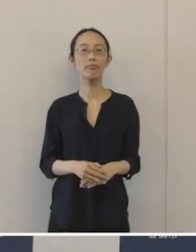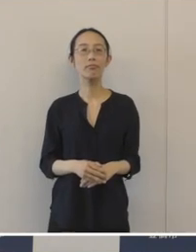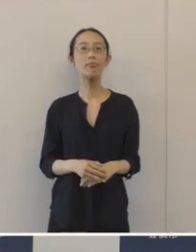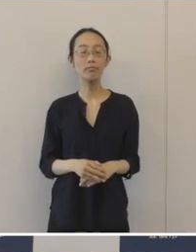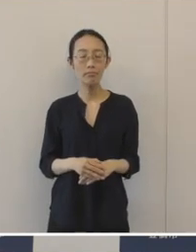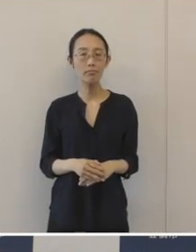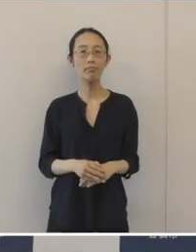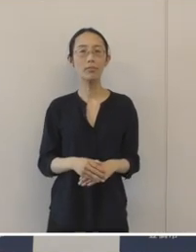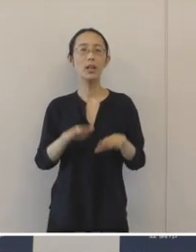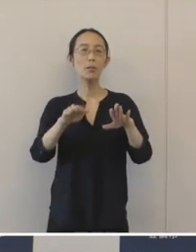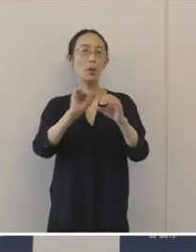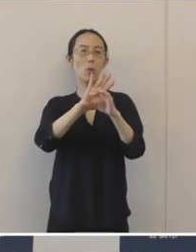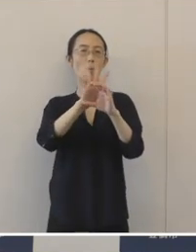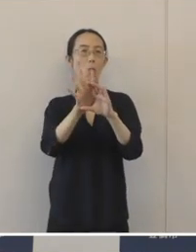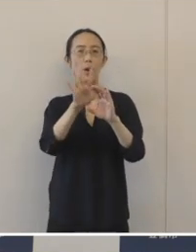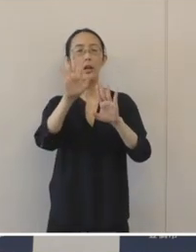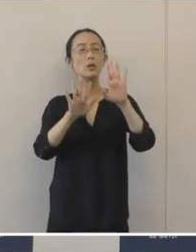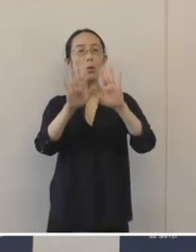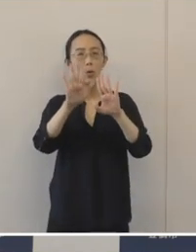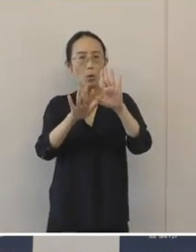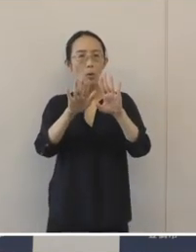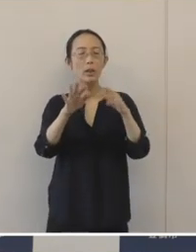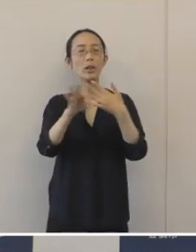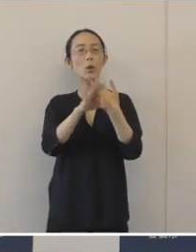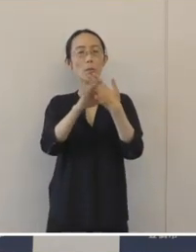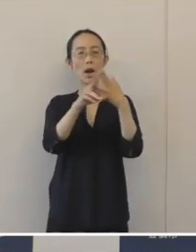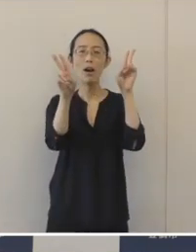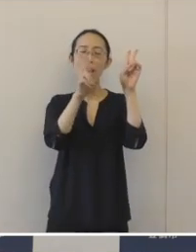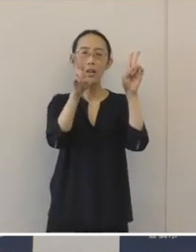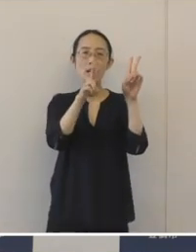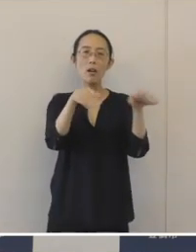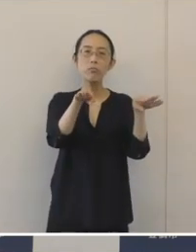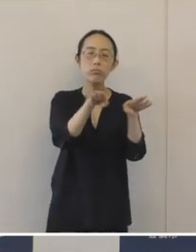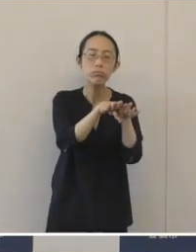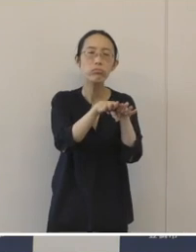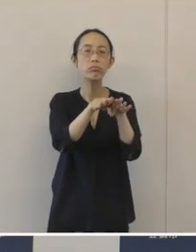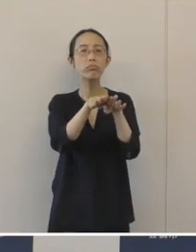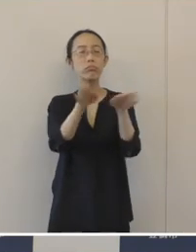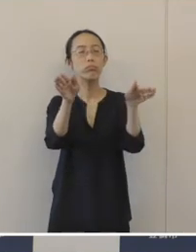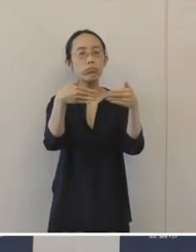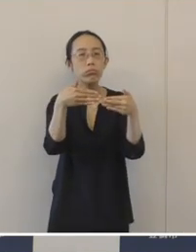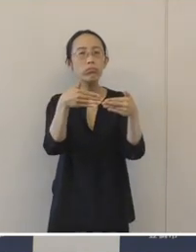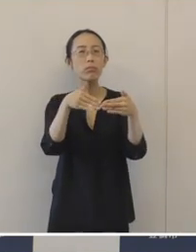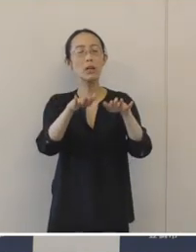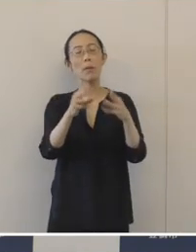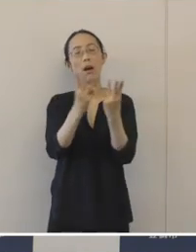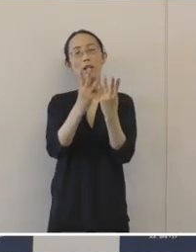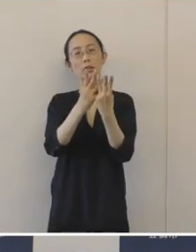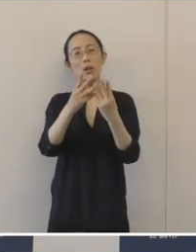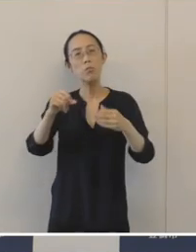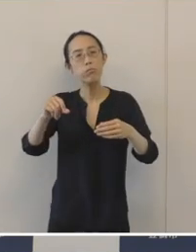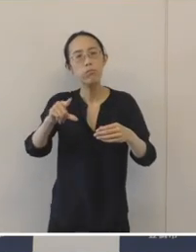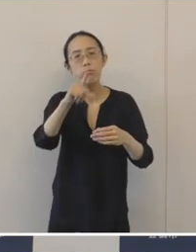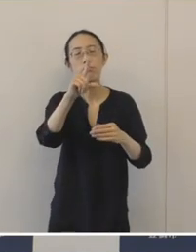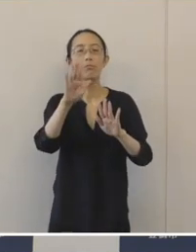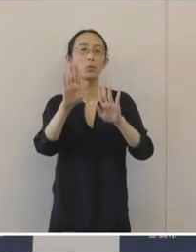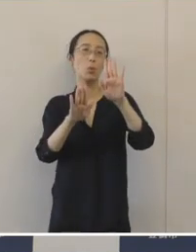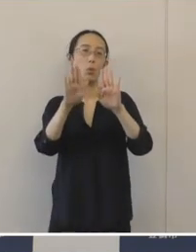コロナ禍で休業・廃業が今まで以上に進んできているという